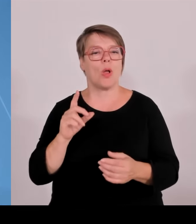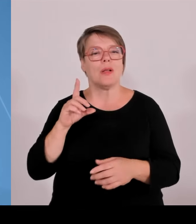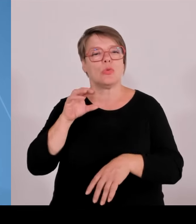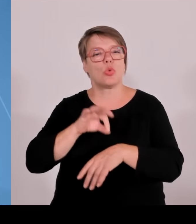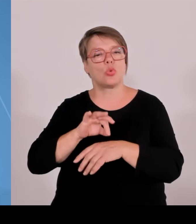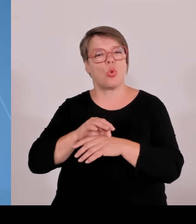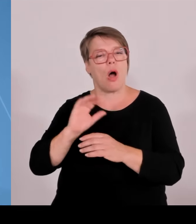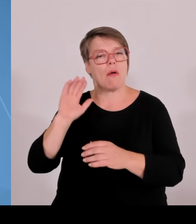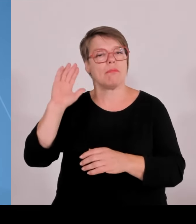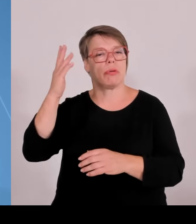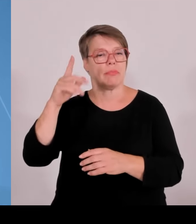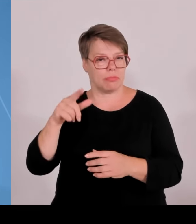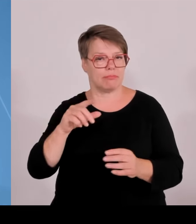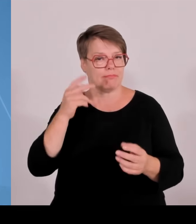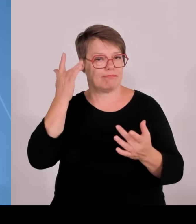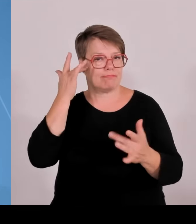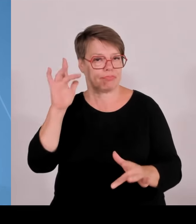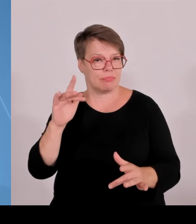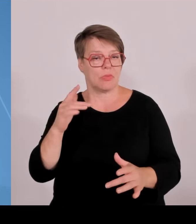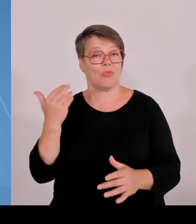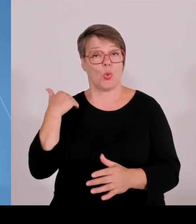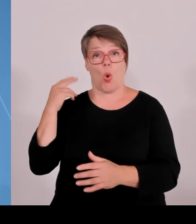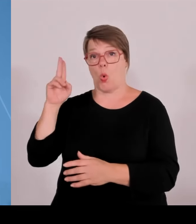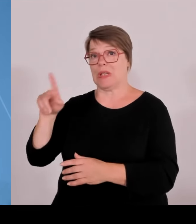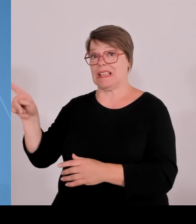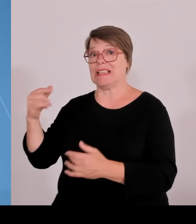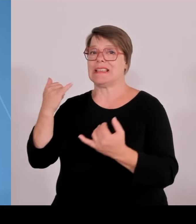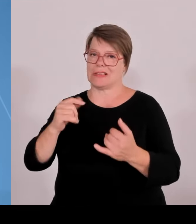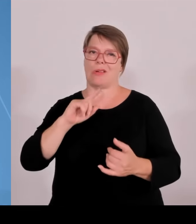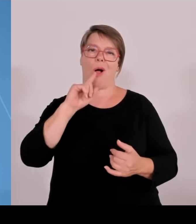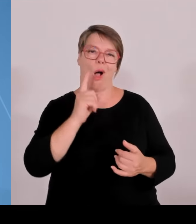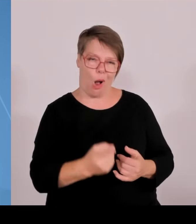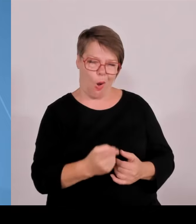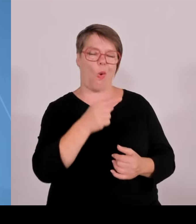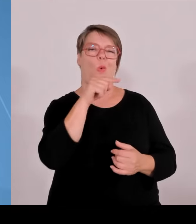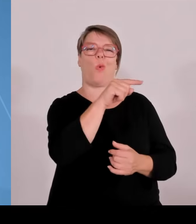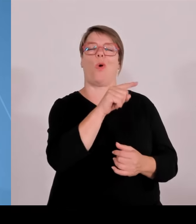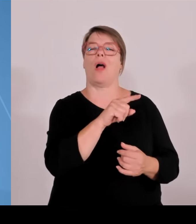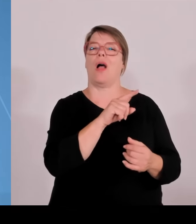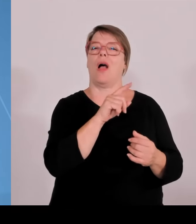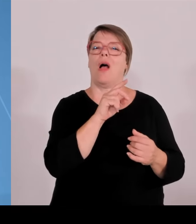dieses Promotionsrecht erhalten haben, heute von neun Bewerbungen weitere sieben erfolgreich waren, nämlich